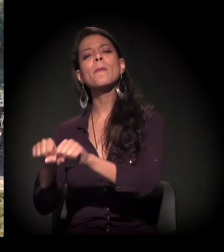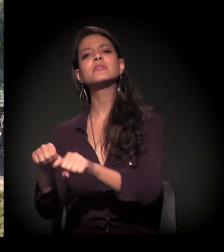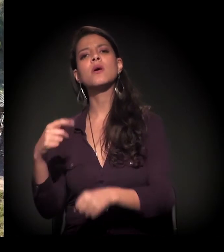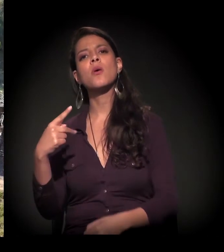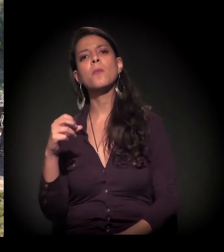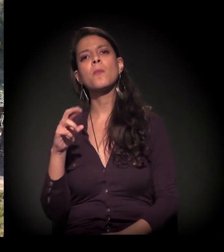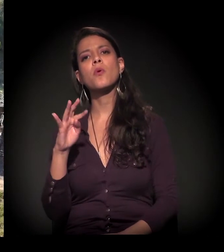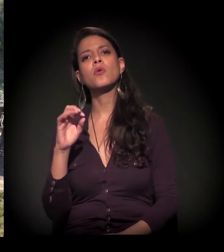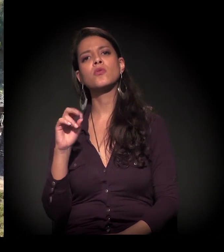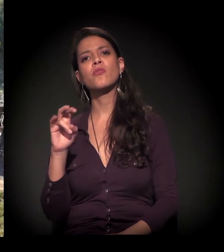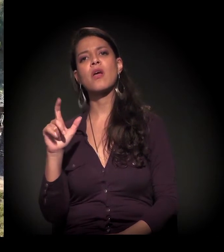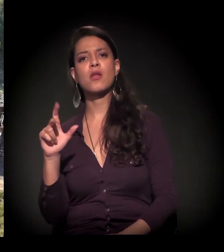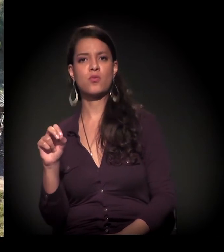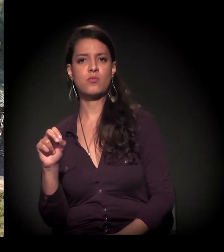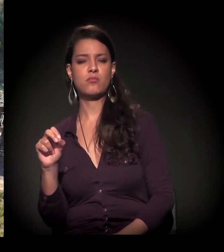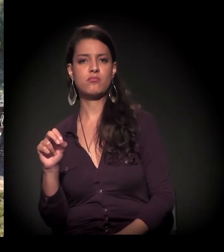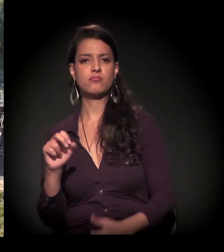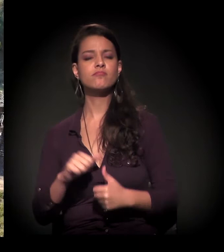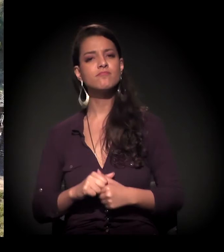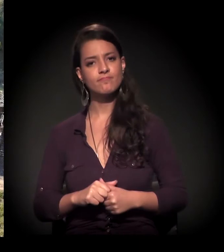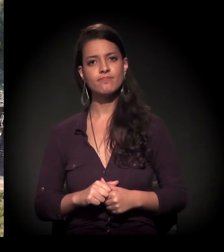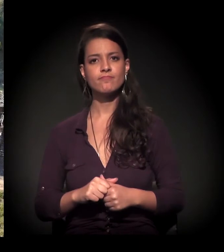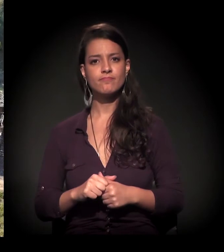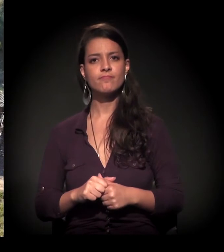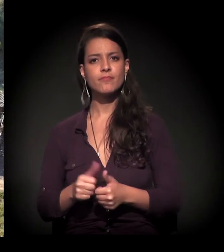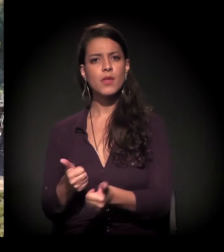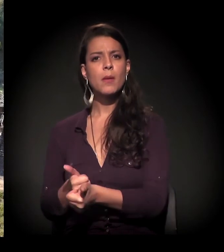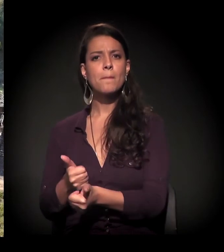perto do Porto de Areia, distrito do Grajaú,